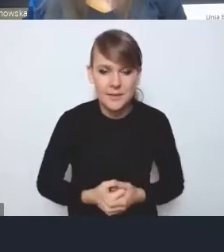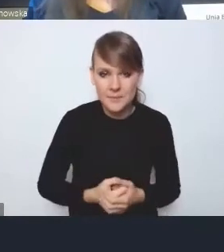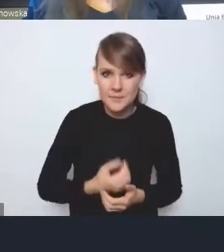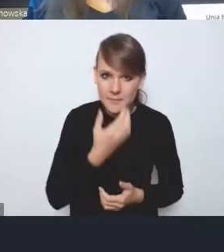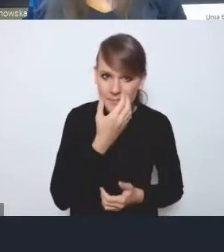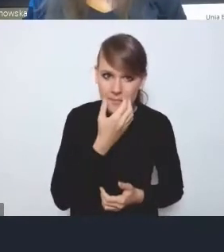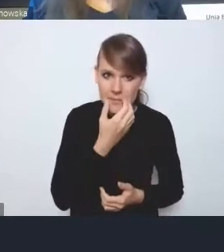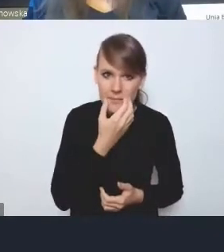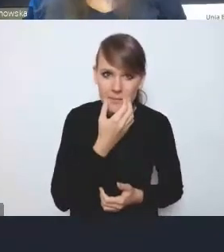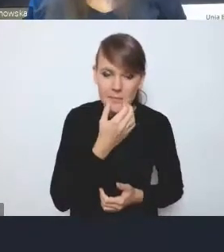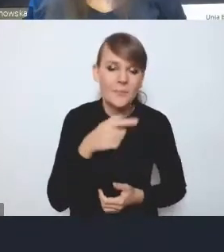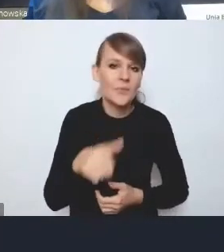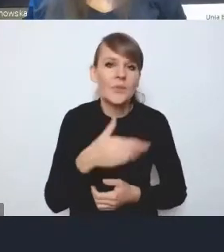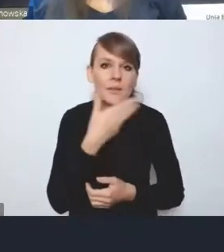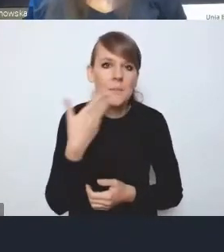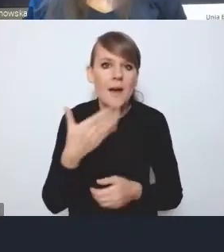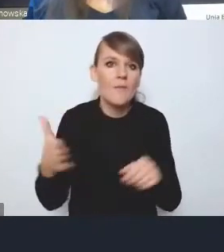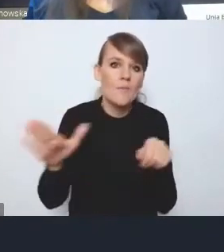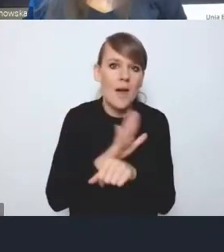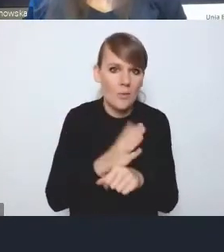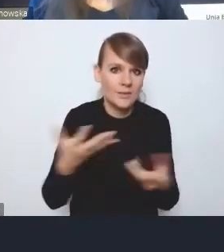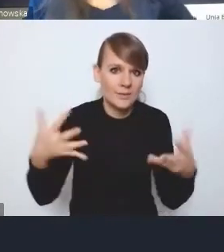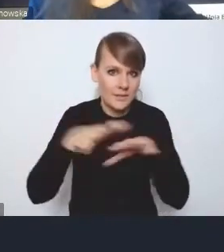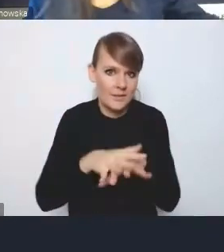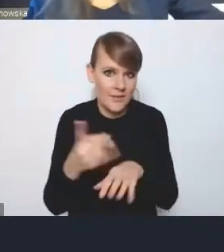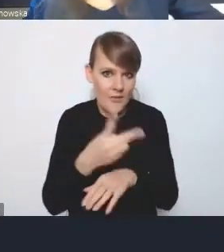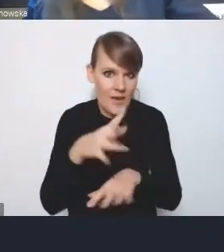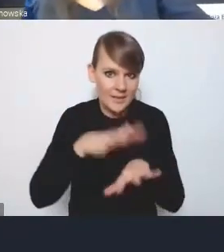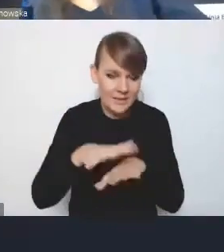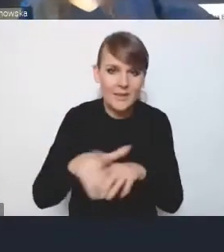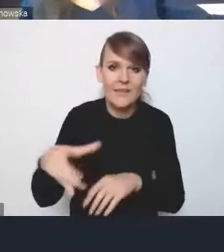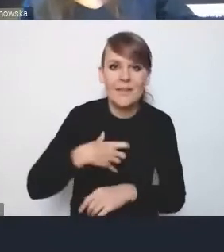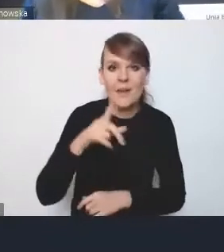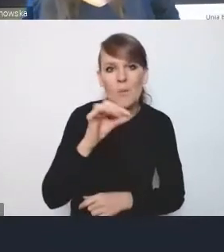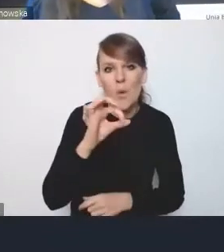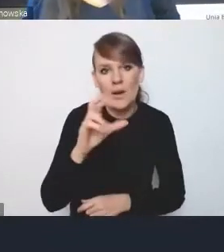tych dwóch systemów, nad czym boleje dyrektor Porawski, że ono nie zostało tutaj zrobione,